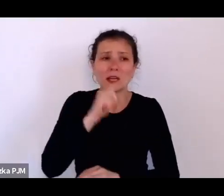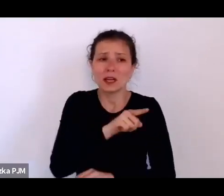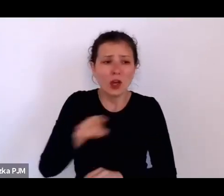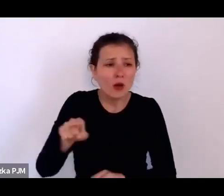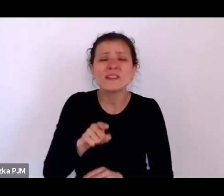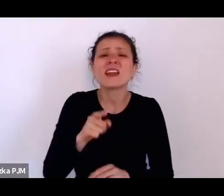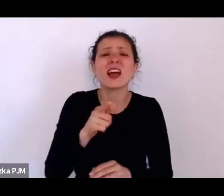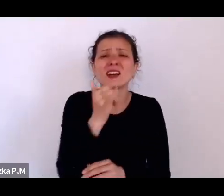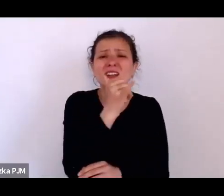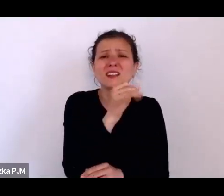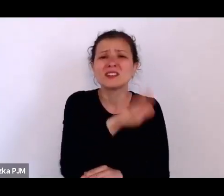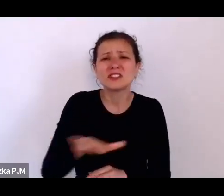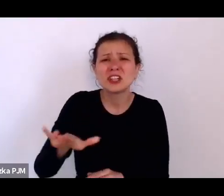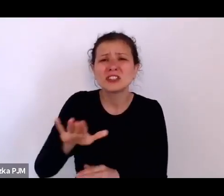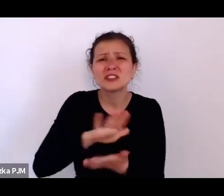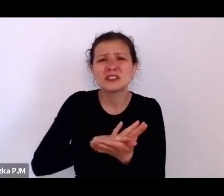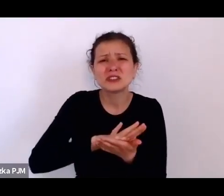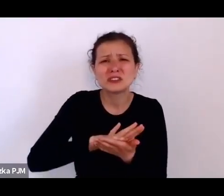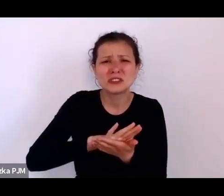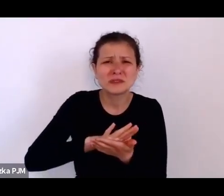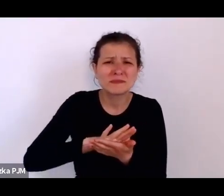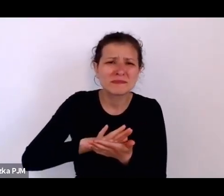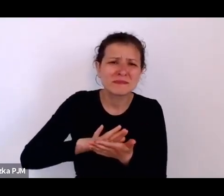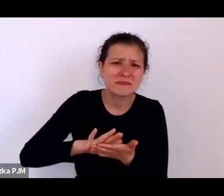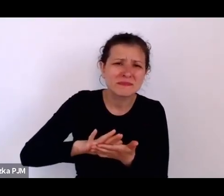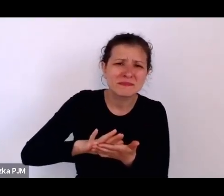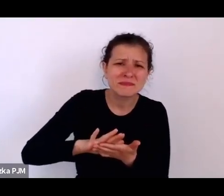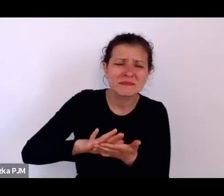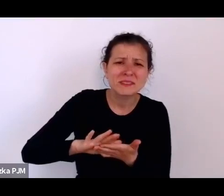o tym że stosowane wobec nich obecnie przemoc, że w taki sposób były dyscyplinowane